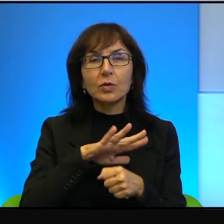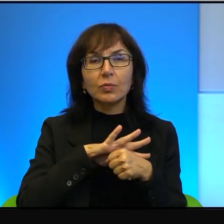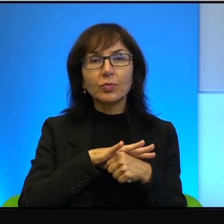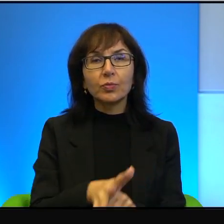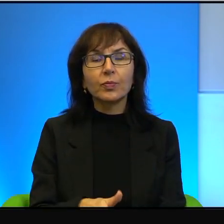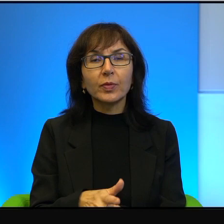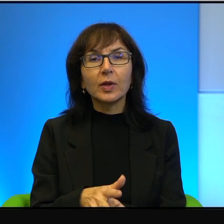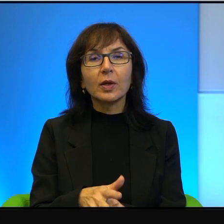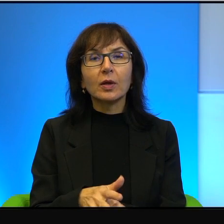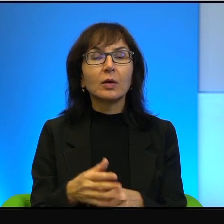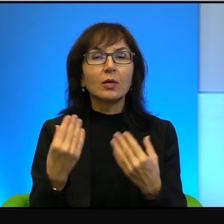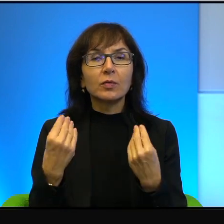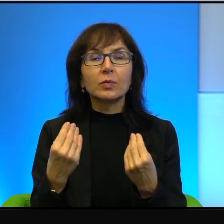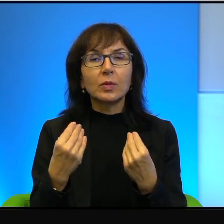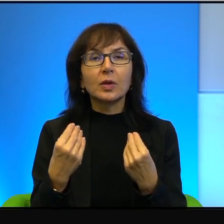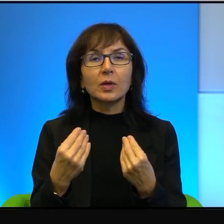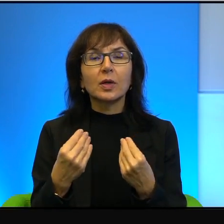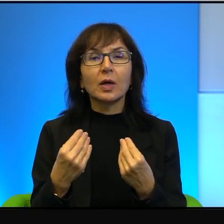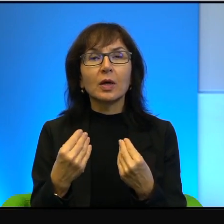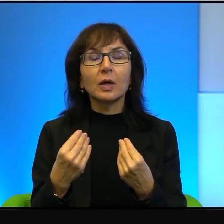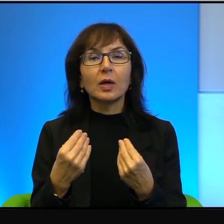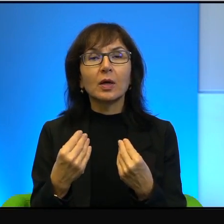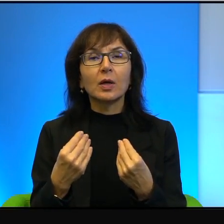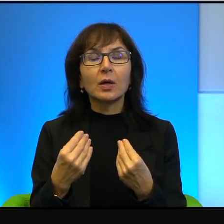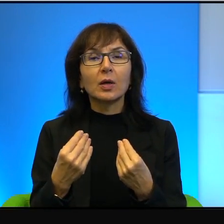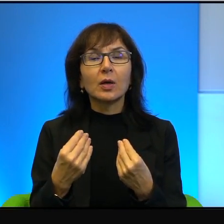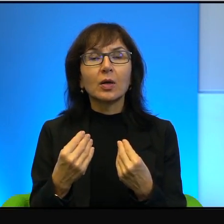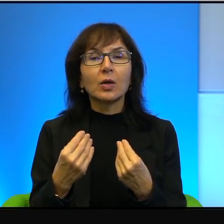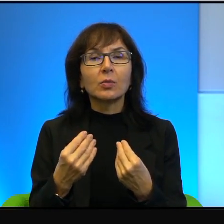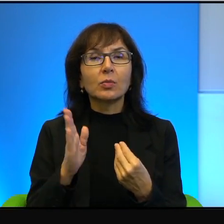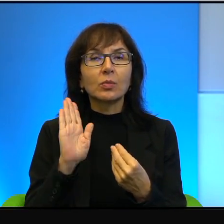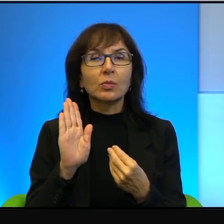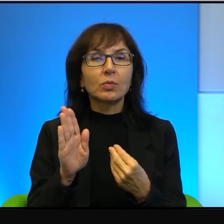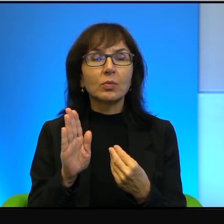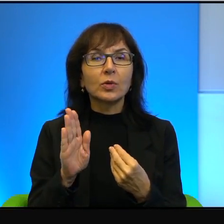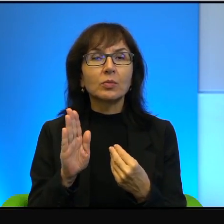znakomicie sprawdza się w roli tego, który krzywdzi i poniewiera.